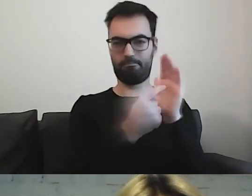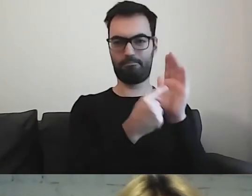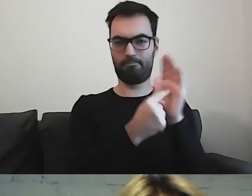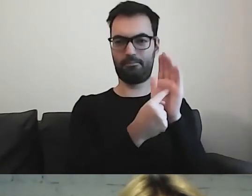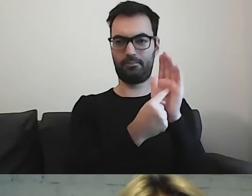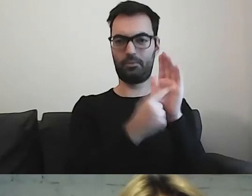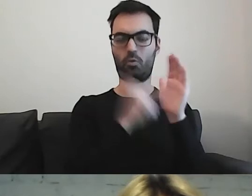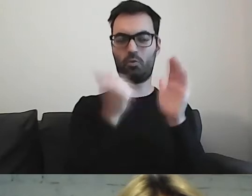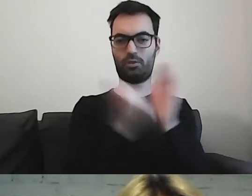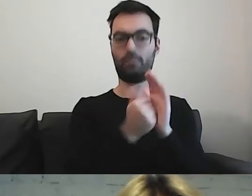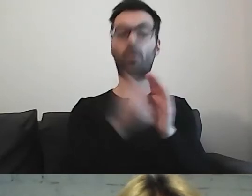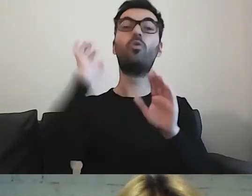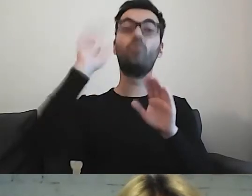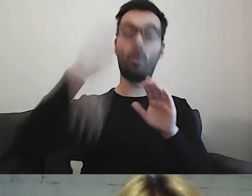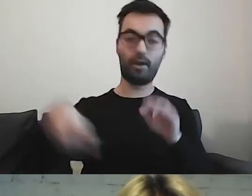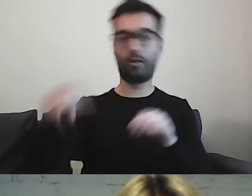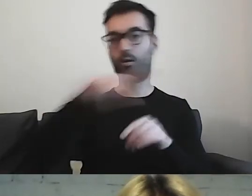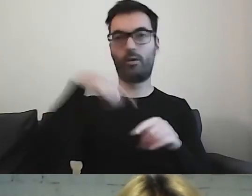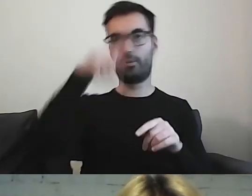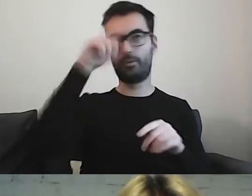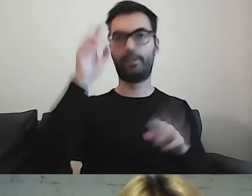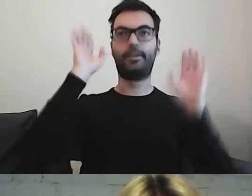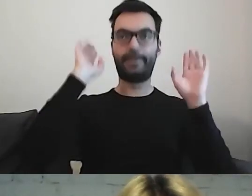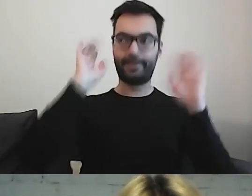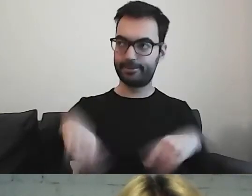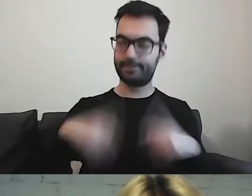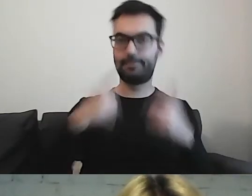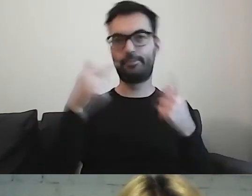i dopiero wtedy zaczynamy przestrzegać i robimy.